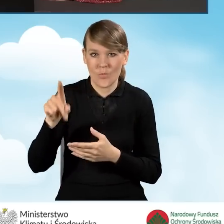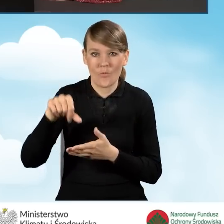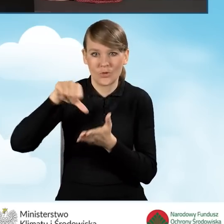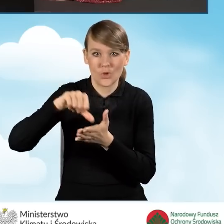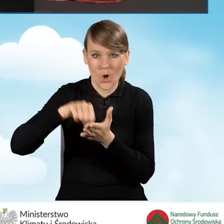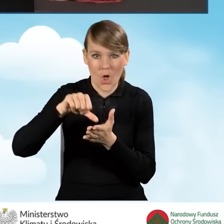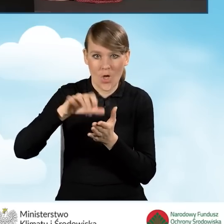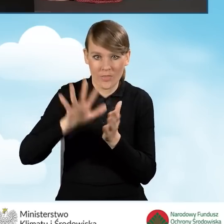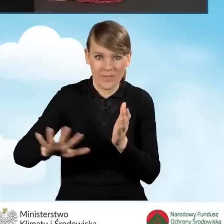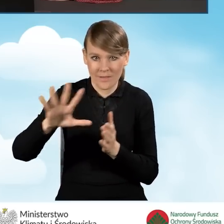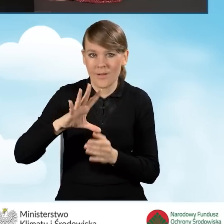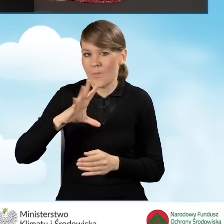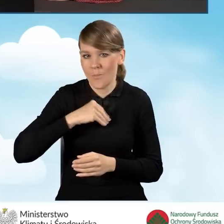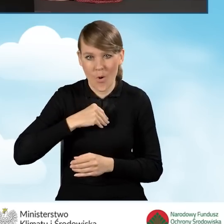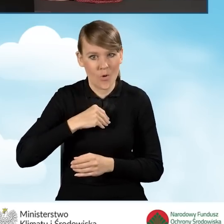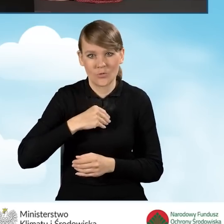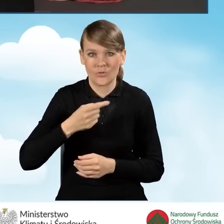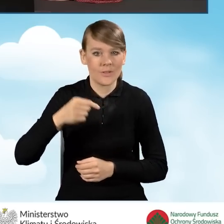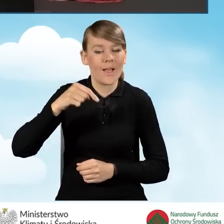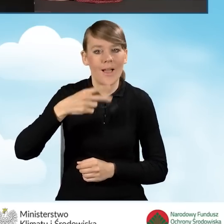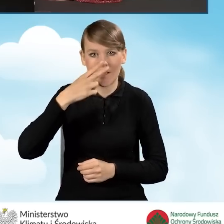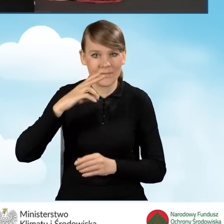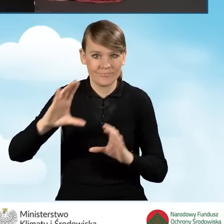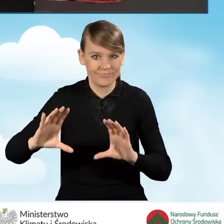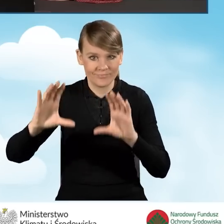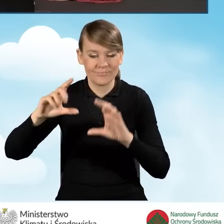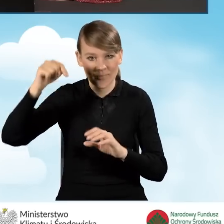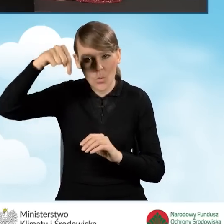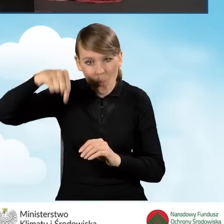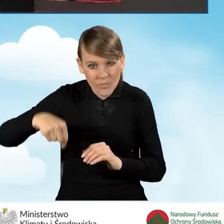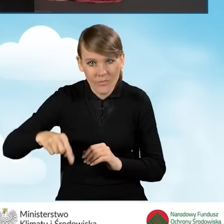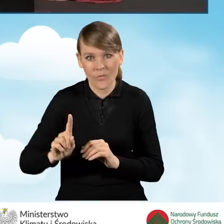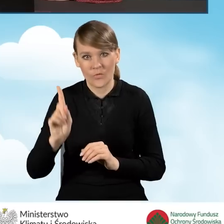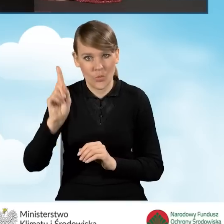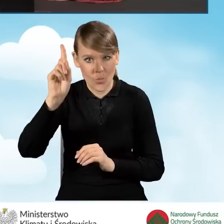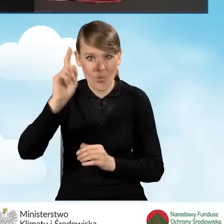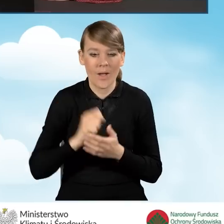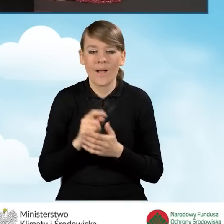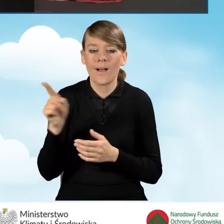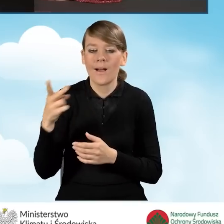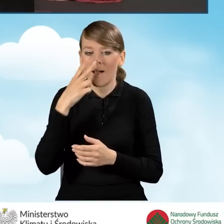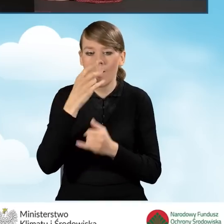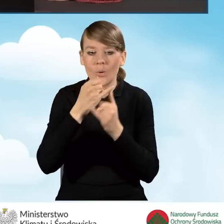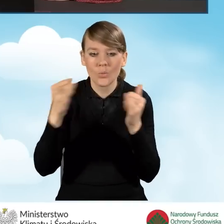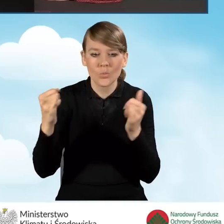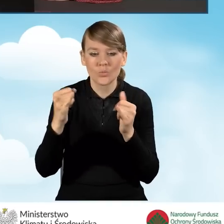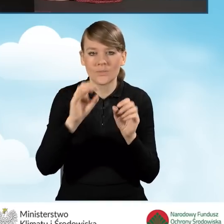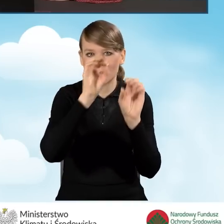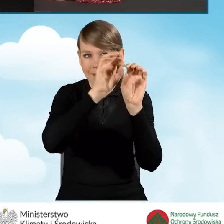Możemy go przewijać w górę i w dół. Znajdują się poszczególne zakładki, przez które będziemy przechodzić w celu uzupełnienia wniosku